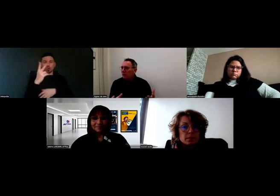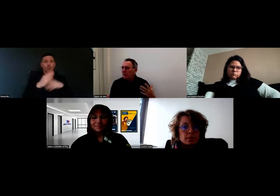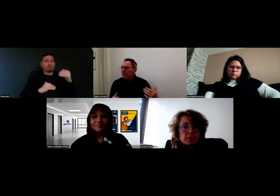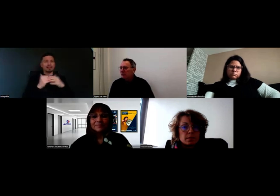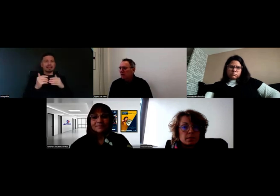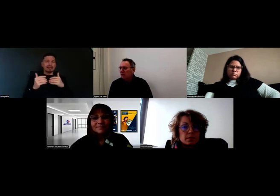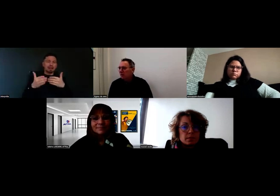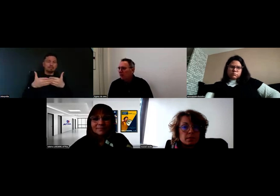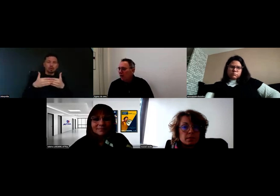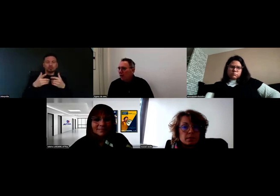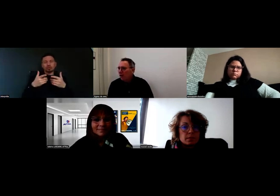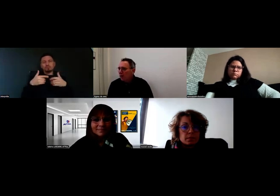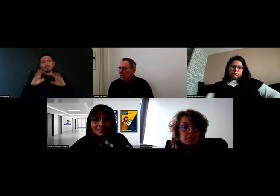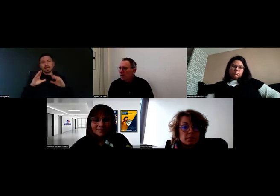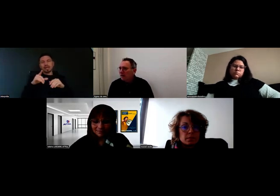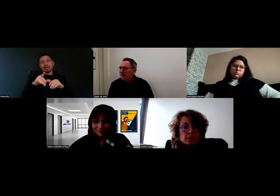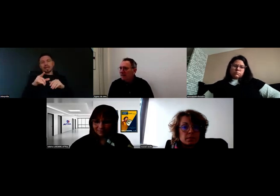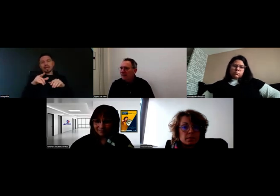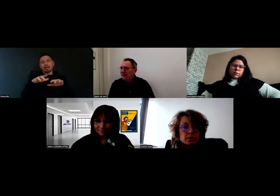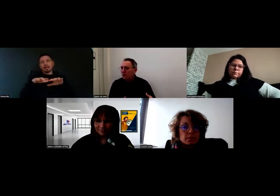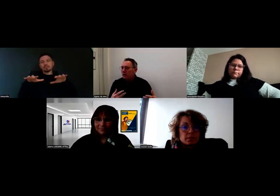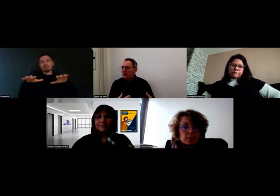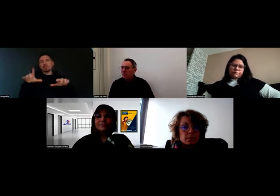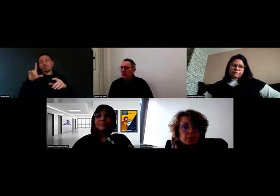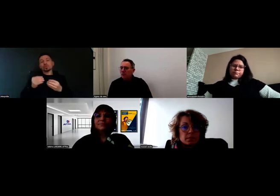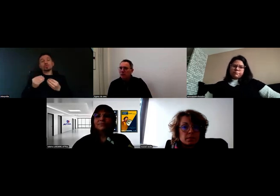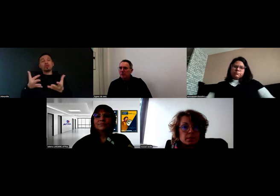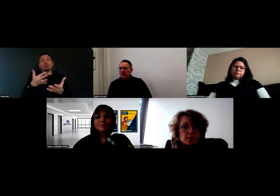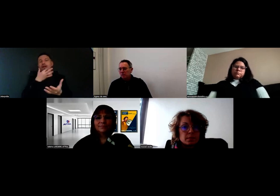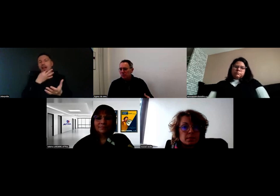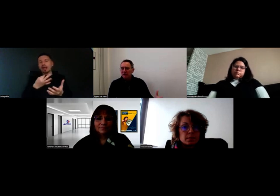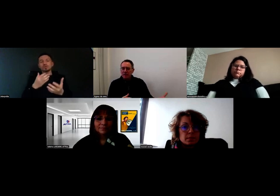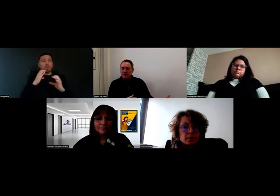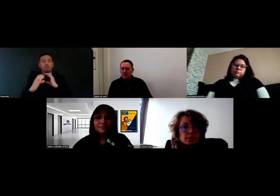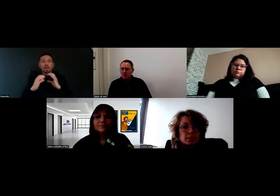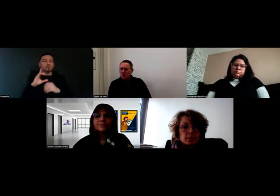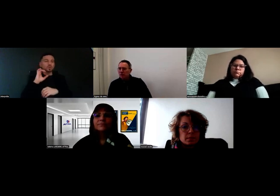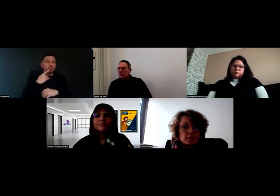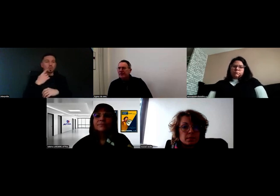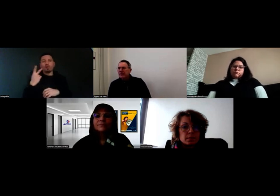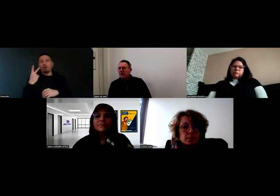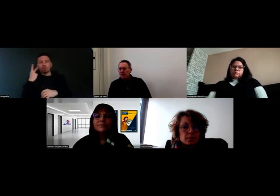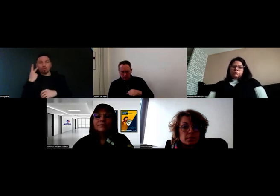qui ont pour objet commun de faciliter la communication entre des personnes sourdes et des personnes entendantes.